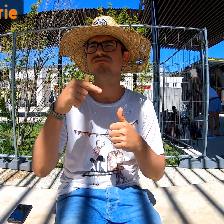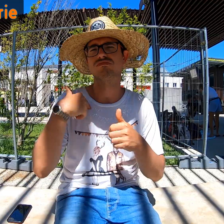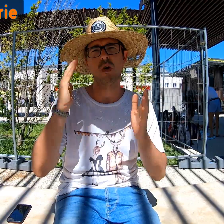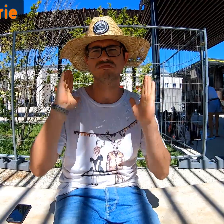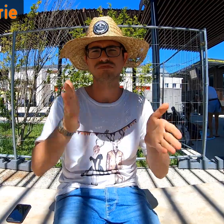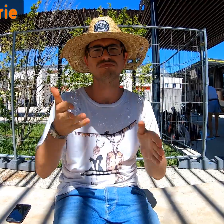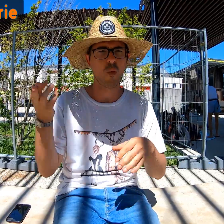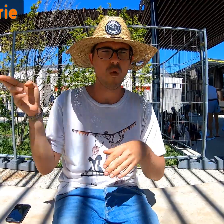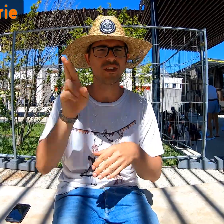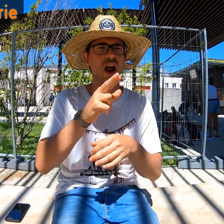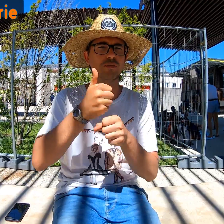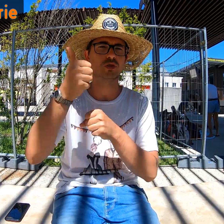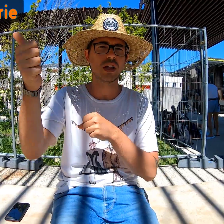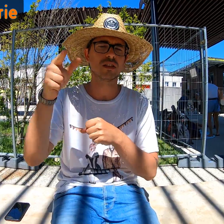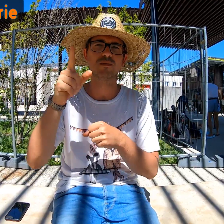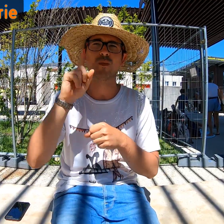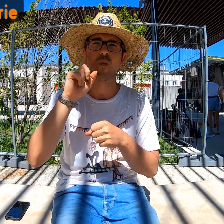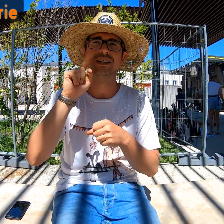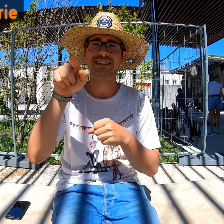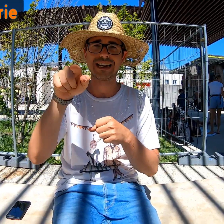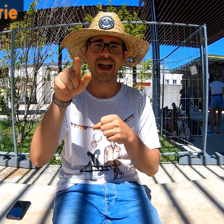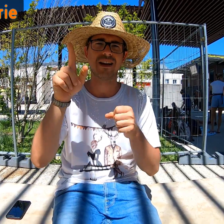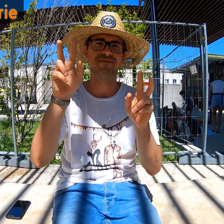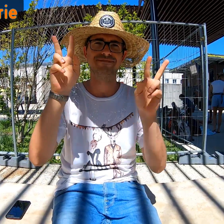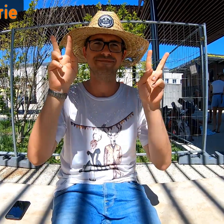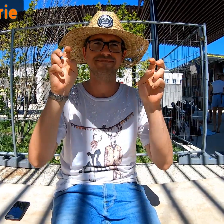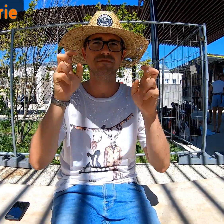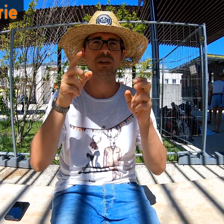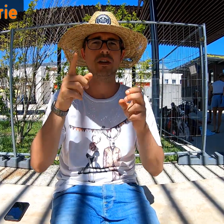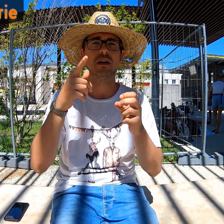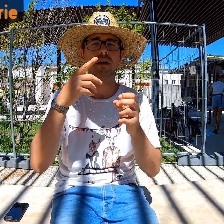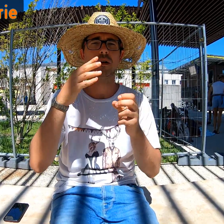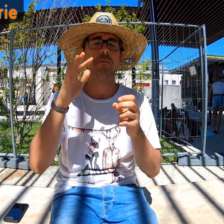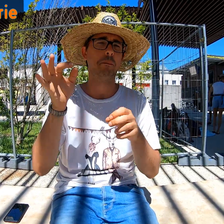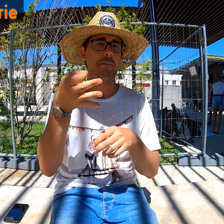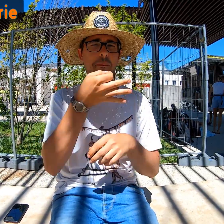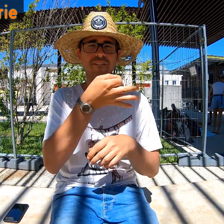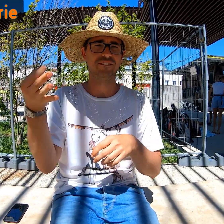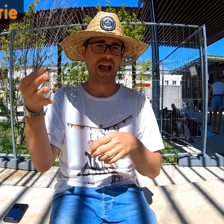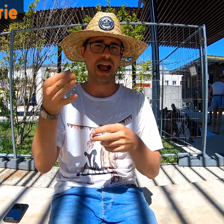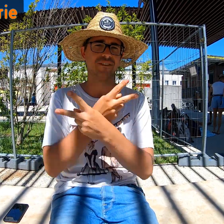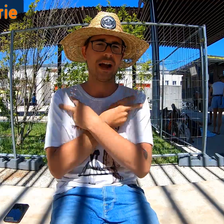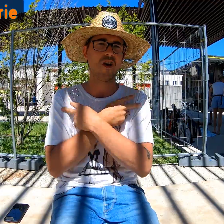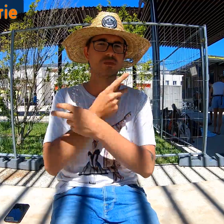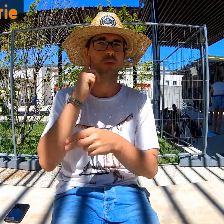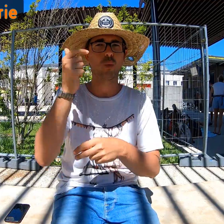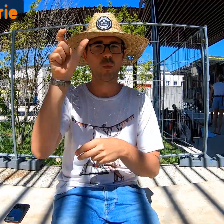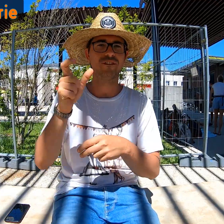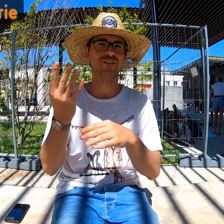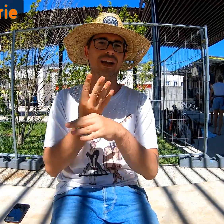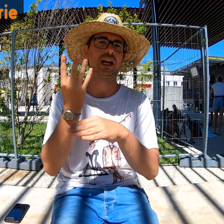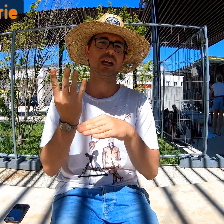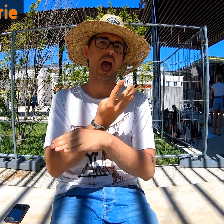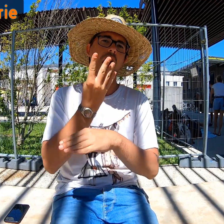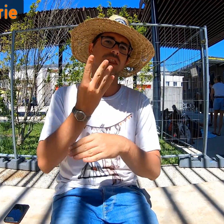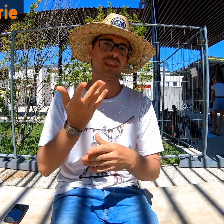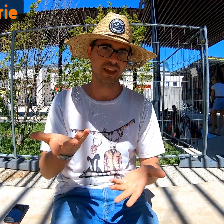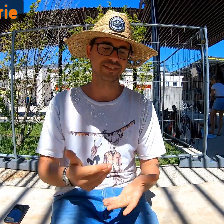C'est confirmé : l'année prochaine je reviens ! C'était des "vacances parfaites" pour une personne végane.